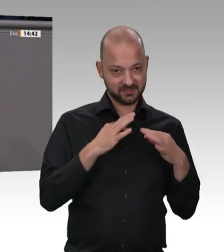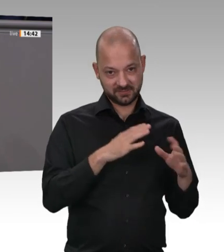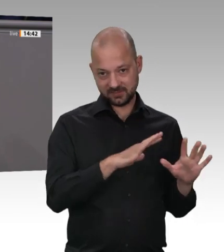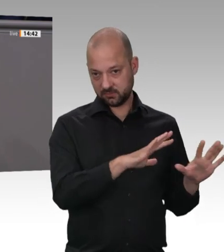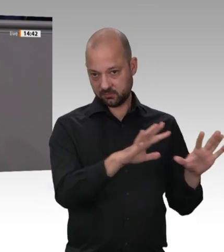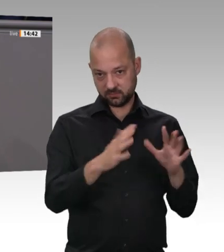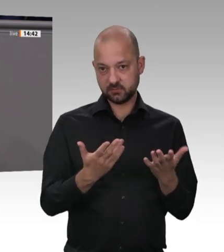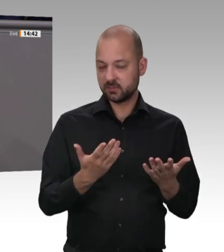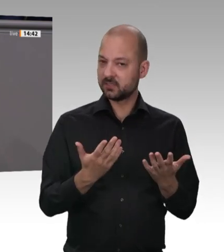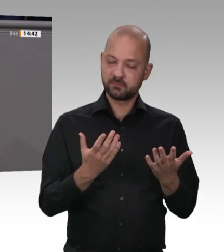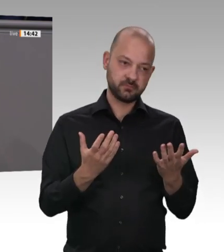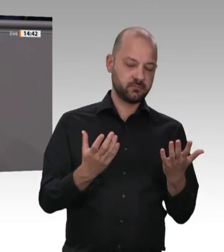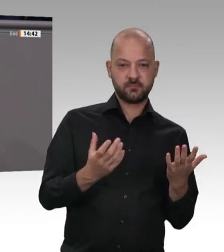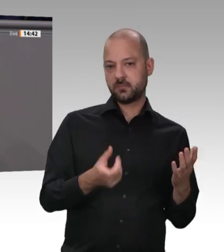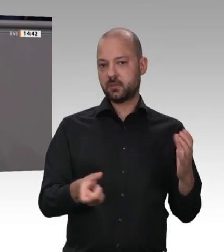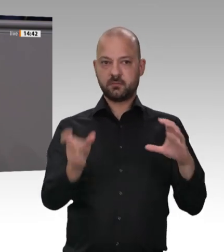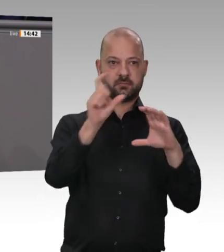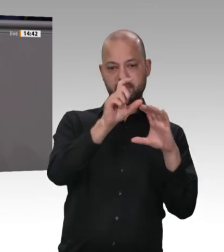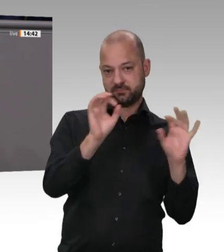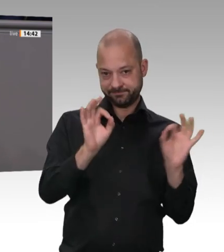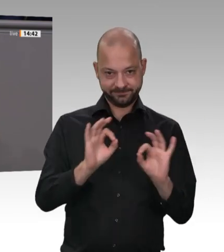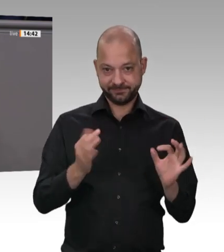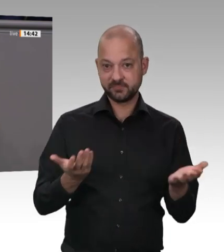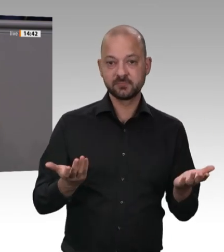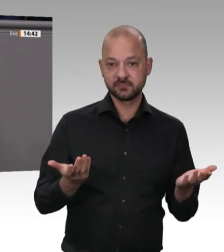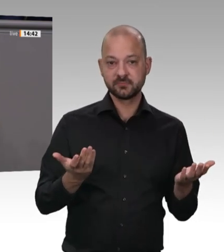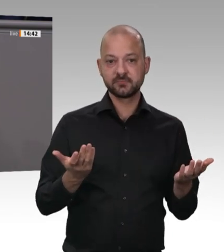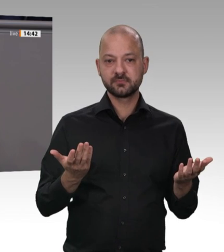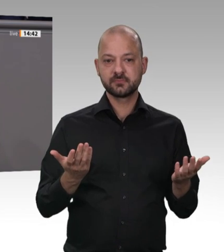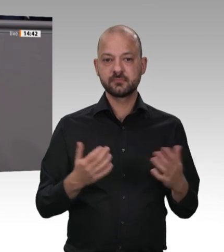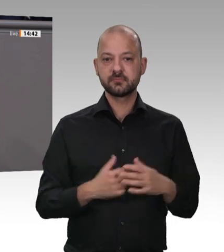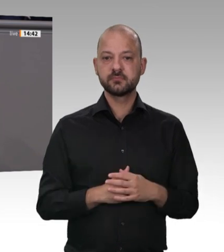Wahlkreis. Das war schon Ostern. Es ist also nicht so, dass das Thema Pandemie erst